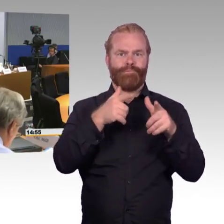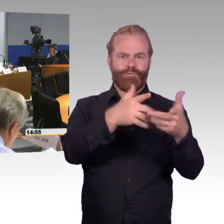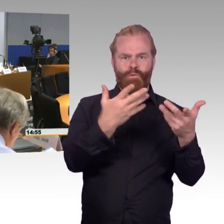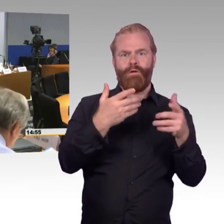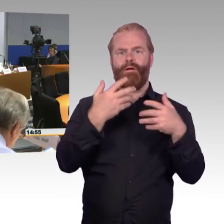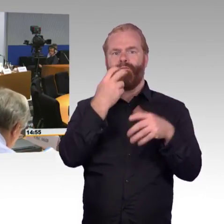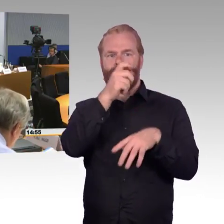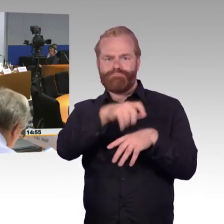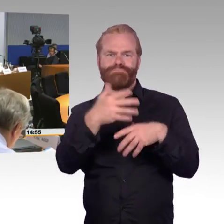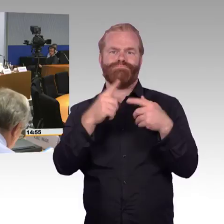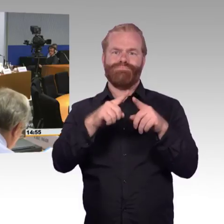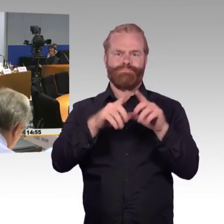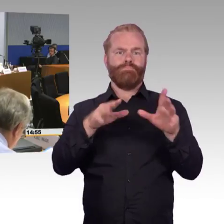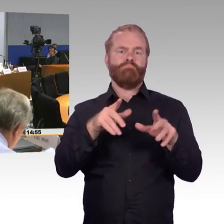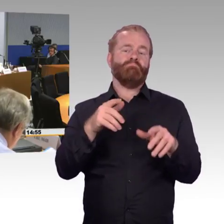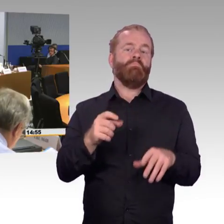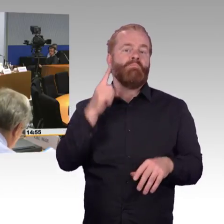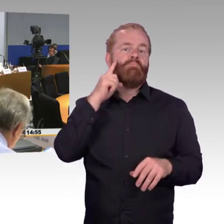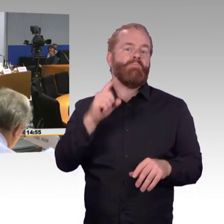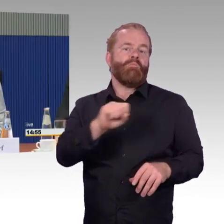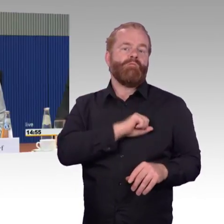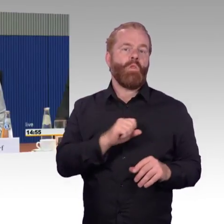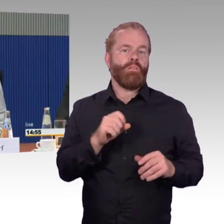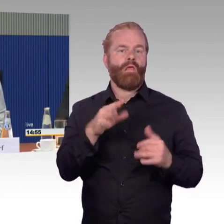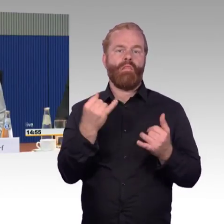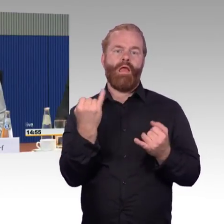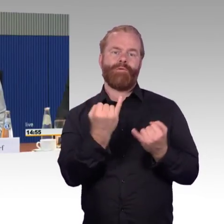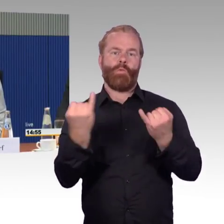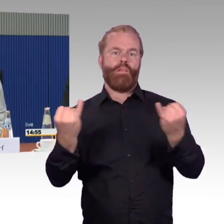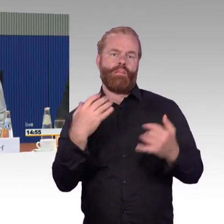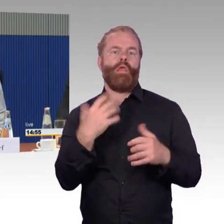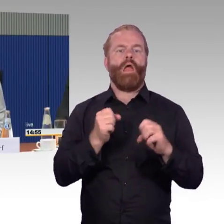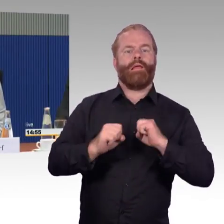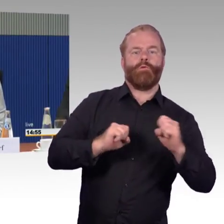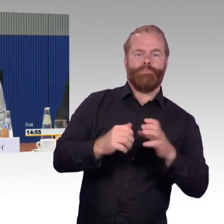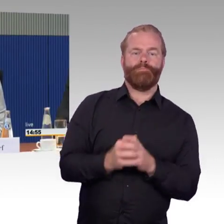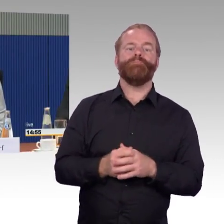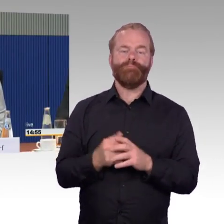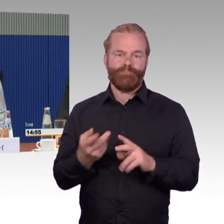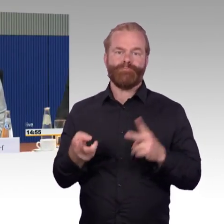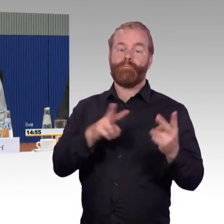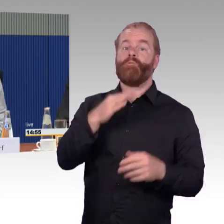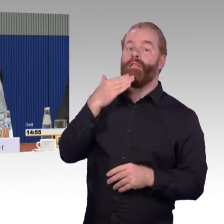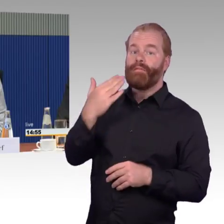(Rednerwechsel) Zu der Frage mit der Erfahrung mit anderen ICEs dazu muss ich erläutern, ich weiß schon irgendwann nicht mehr, mit welchem ICE ich dann fahre.